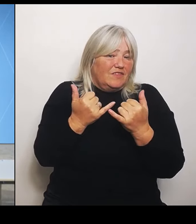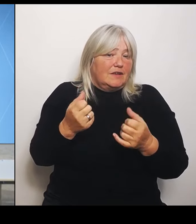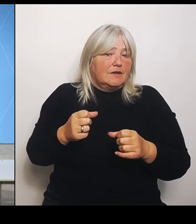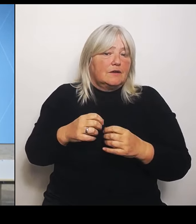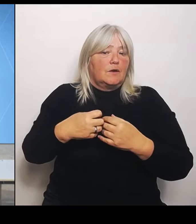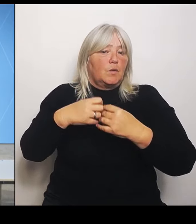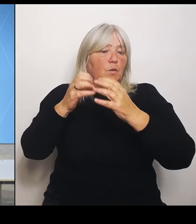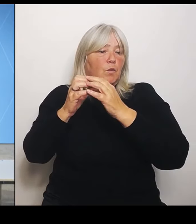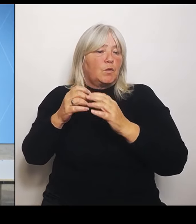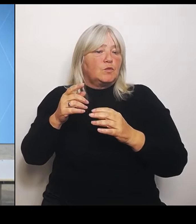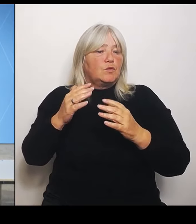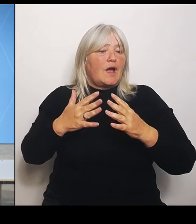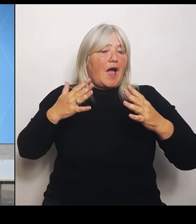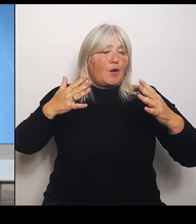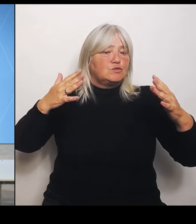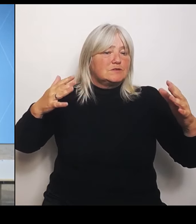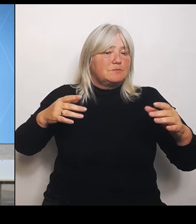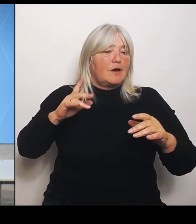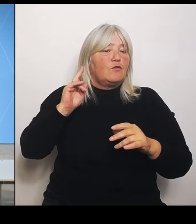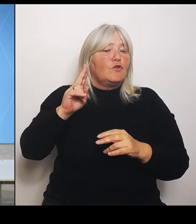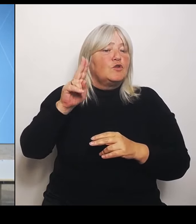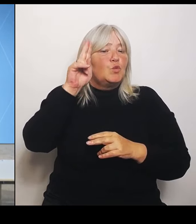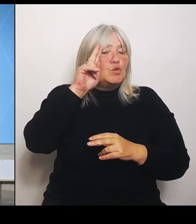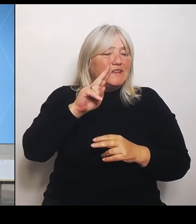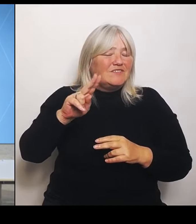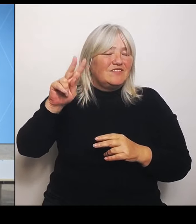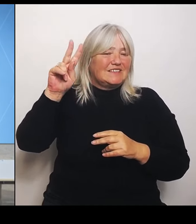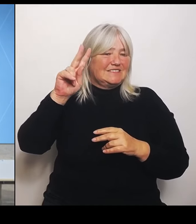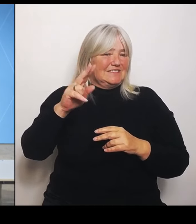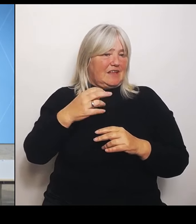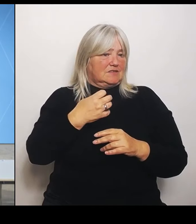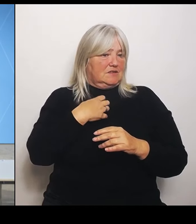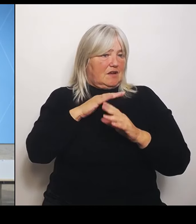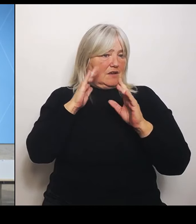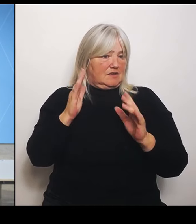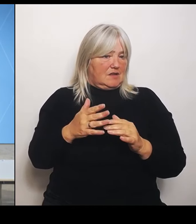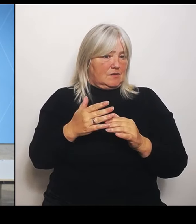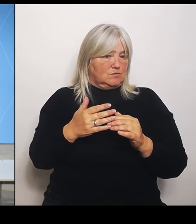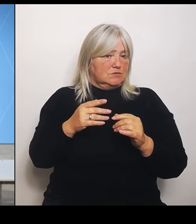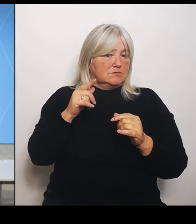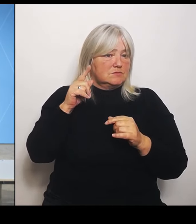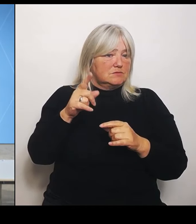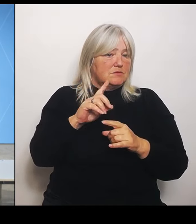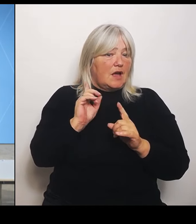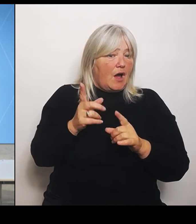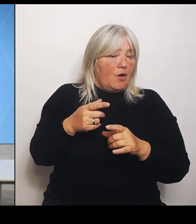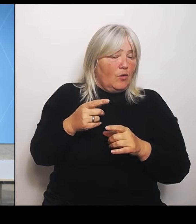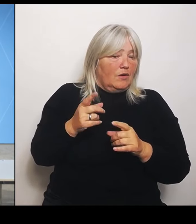Inwieweit gefährden die denn nicht möglicherweise benachbarte Häuser oder in der Umgebung möglicherweise?